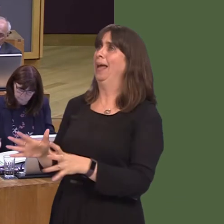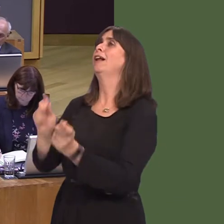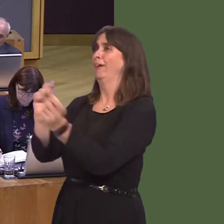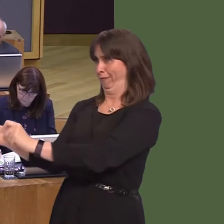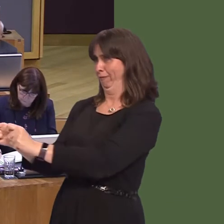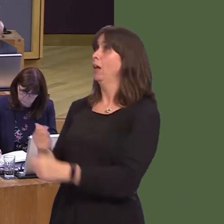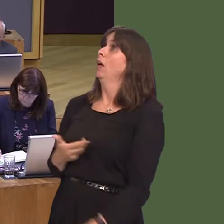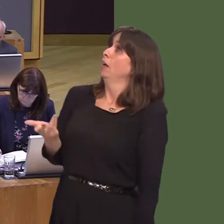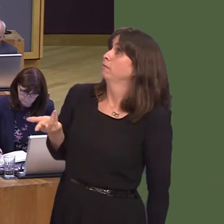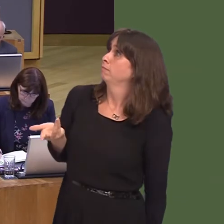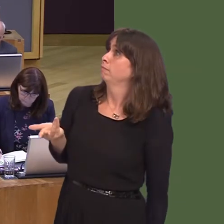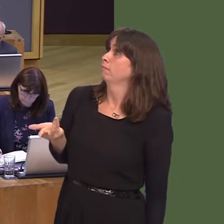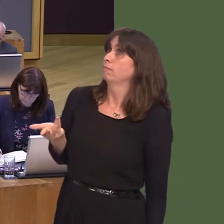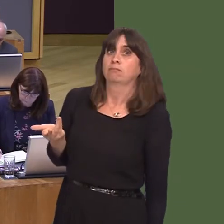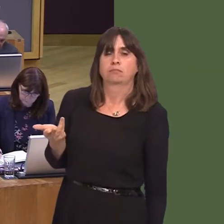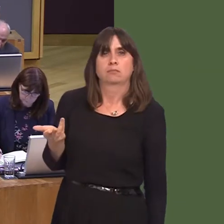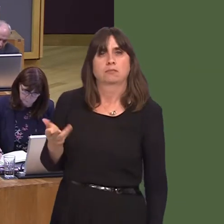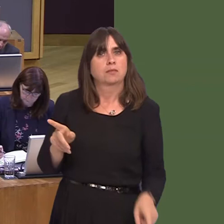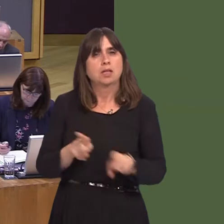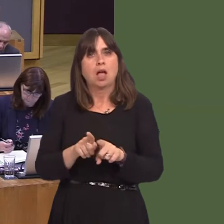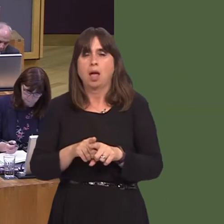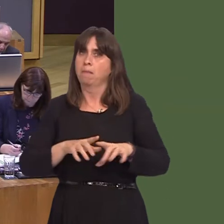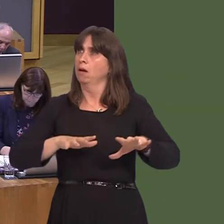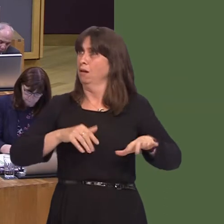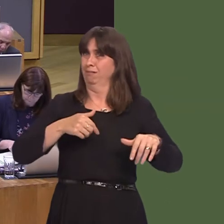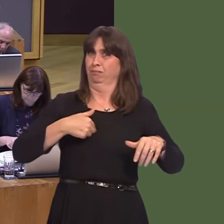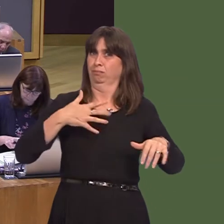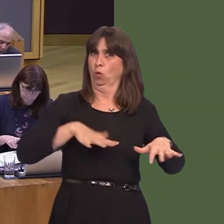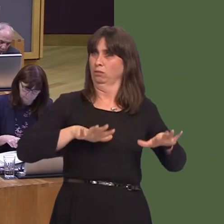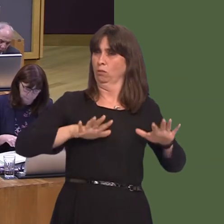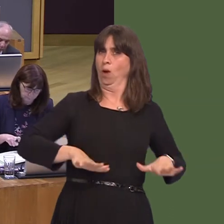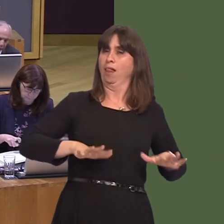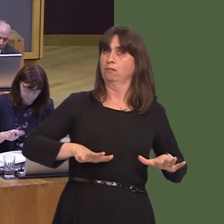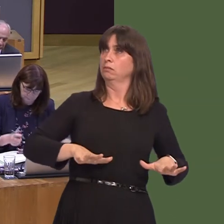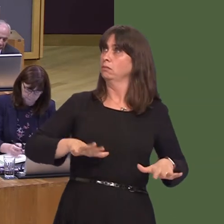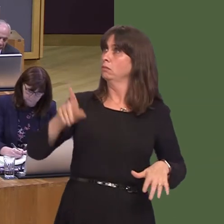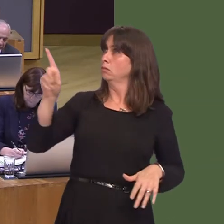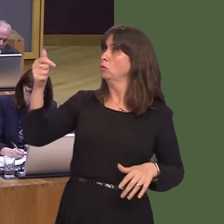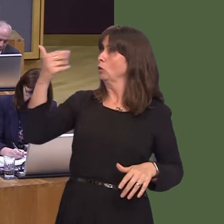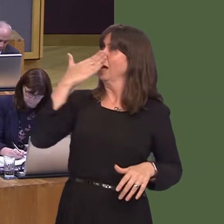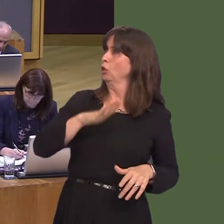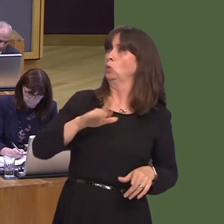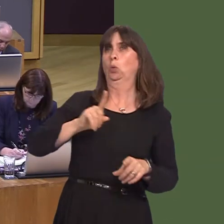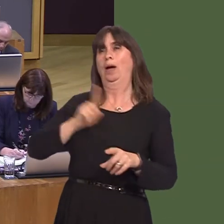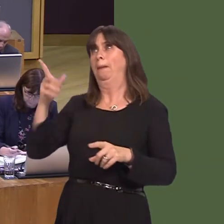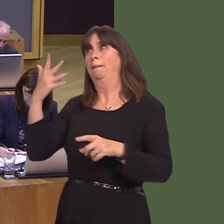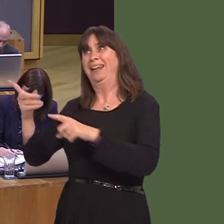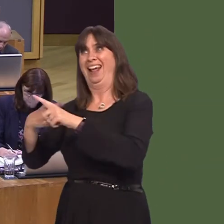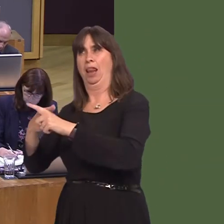here in Wales, and indeed in Westminster, to show that they can deliver for Wales what they've already delivered to parts of England. That's their testócan they show they're up